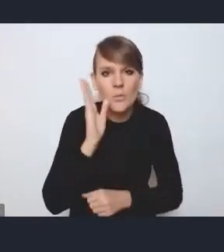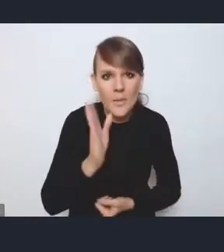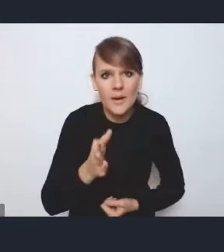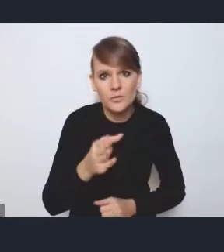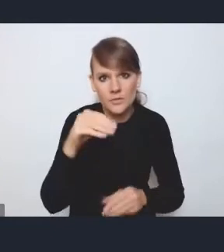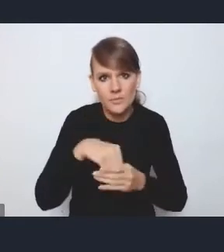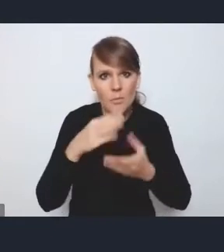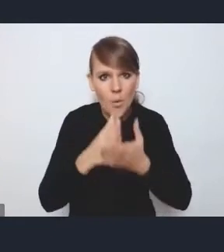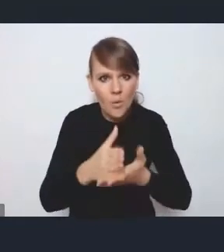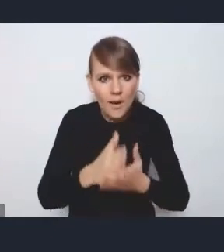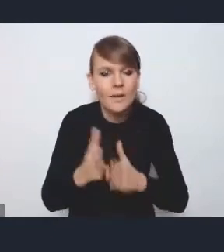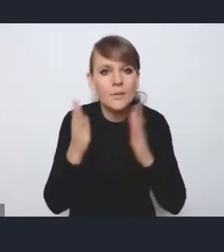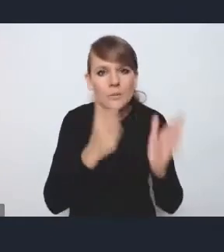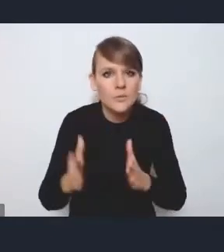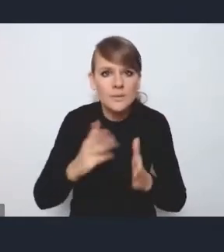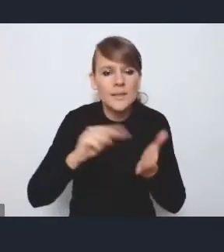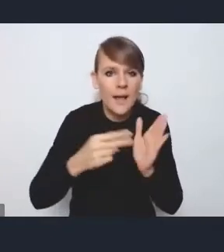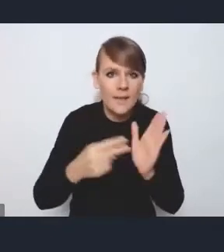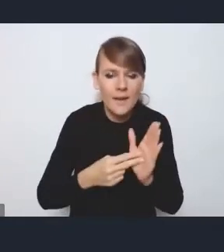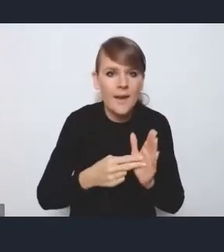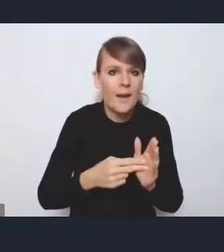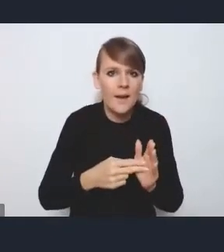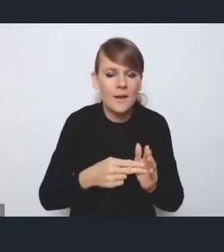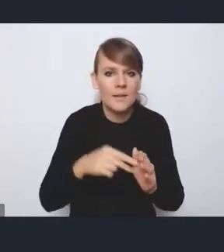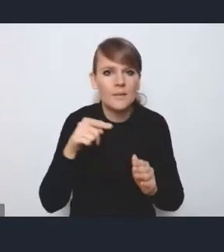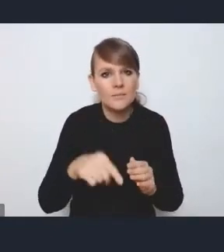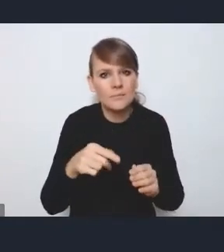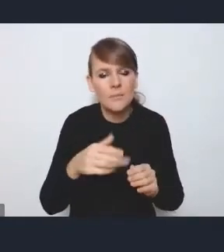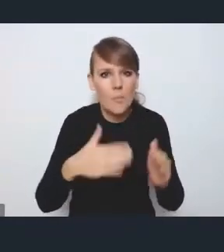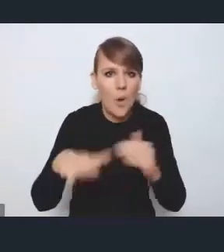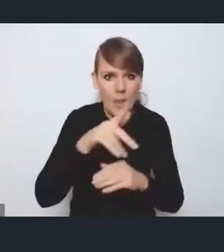dotyczącym przygotowania strategii ponadlokalnej, więc na przełomie stycznia, lutego,